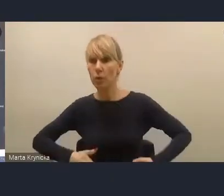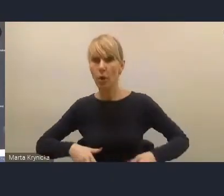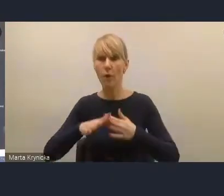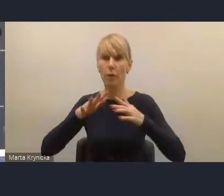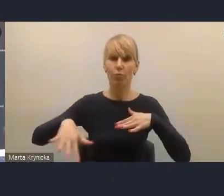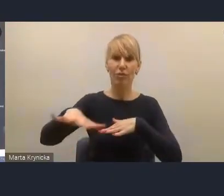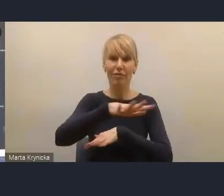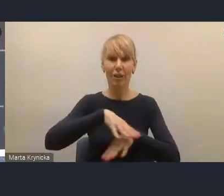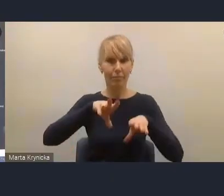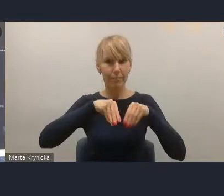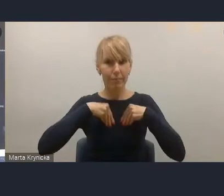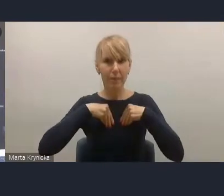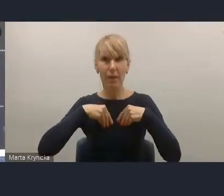które oznacza krok wstecz